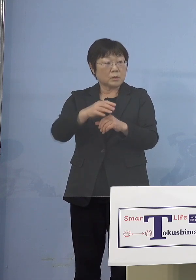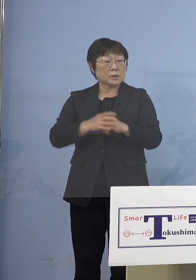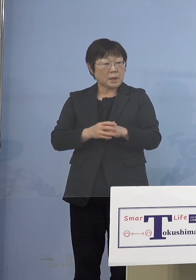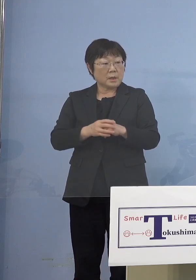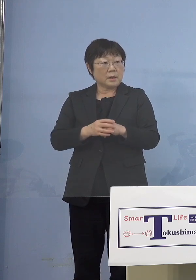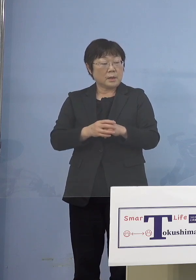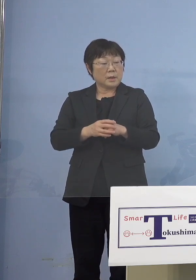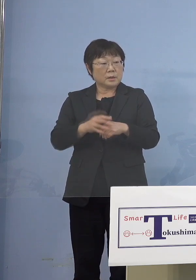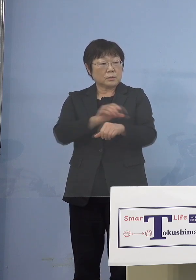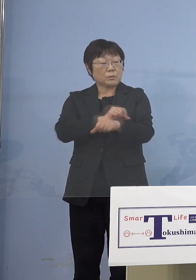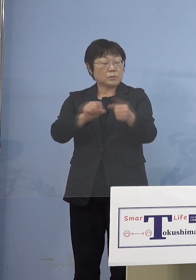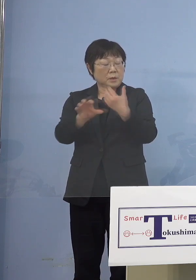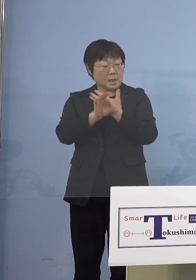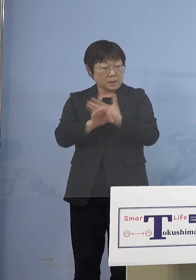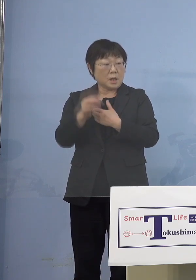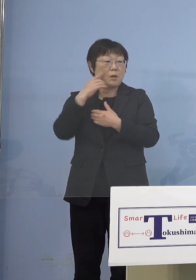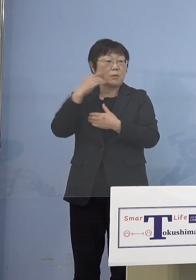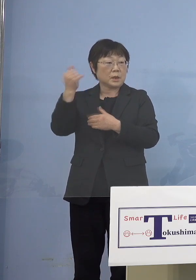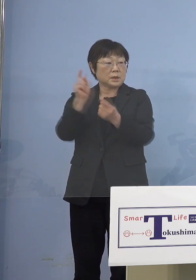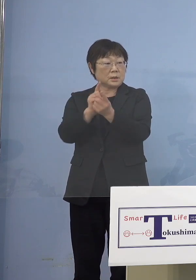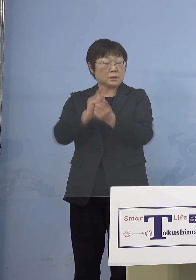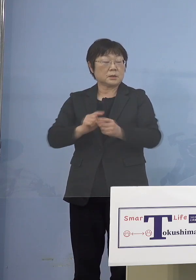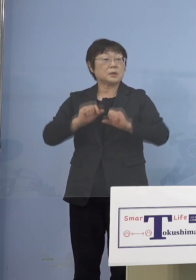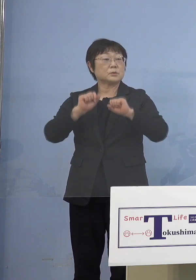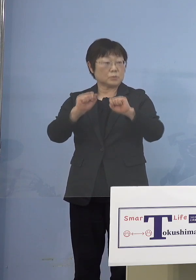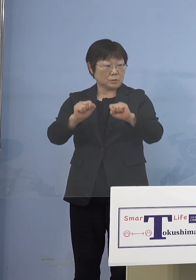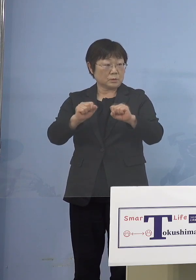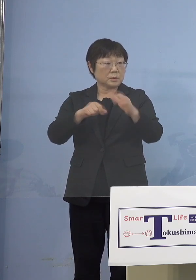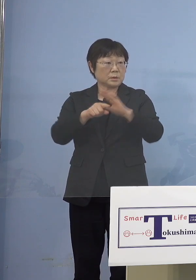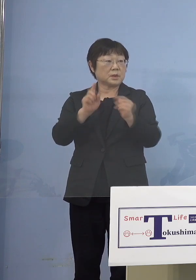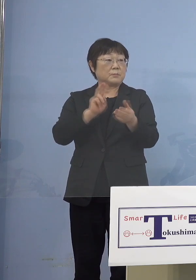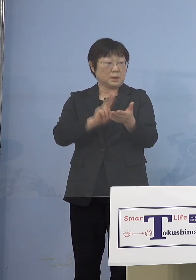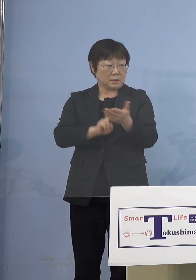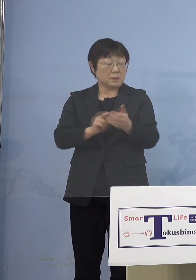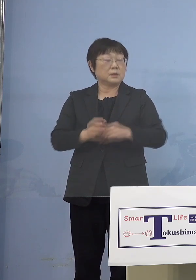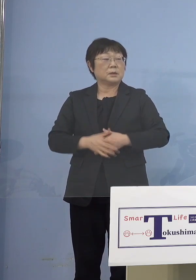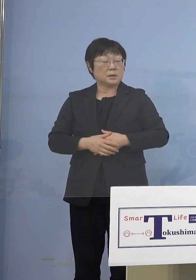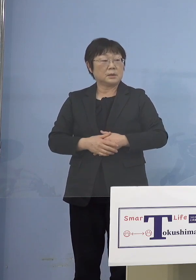（知事） スタート切るということですね （朝日新聞社） 県主導の大規模接種施設なんですけれども